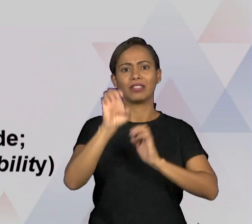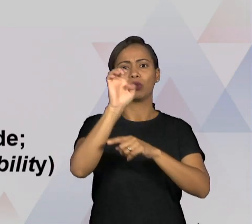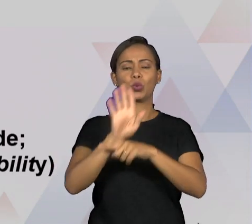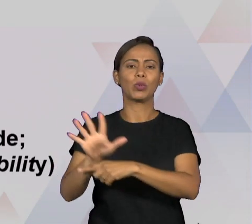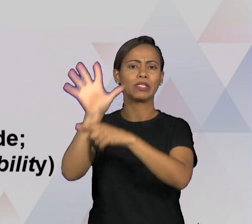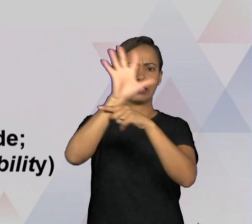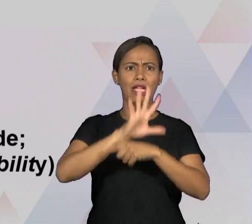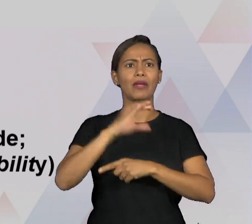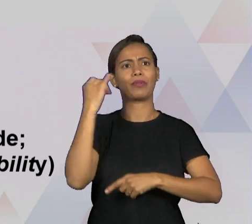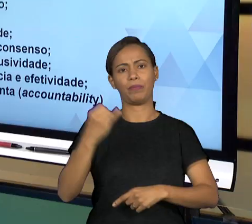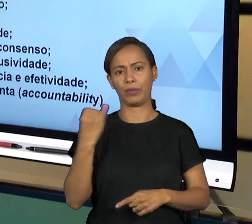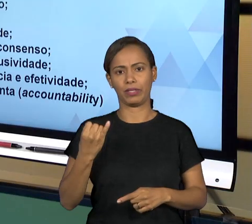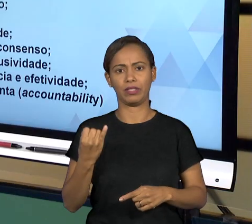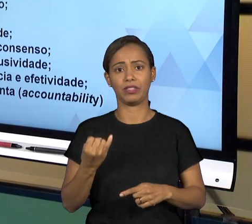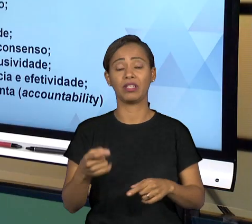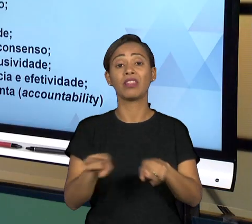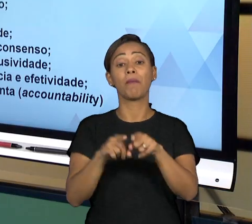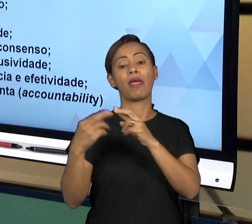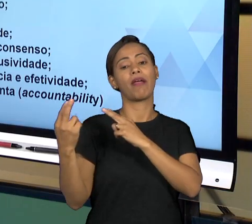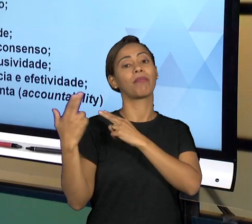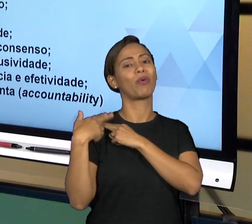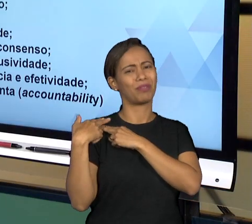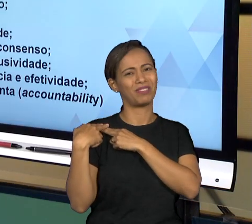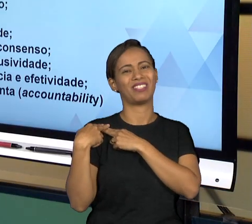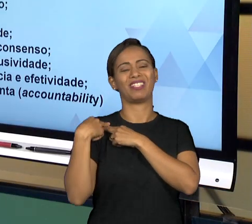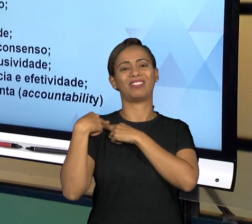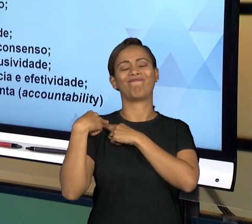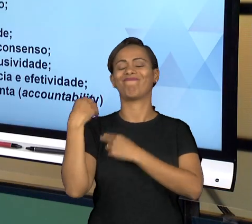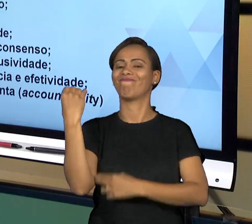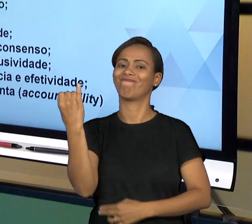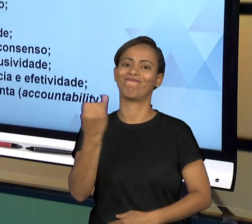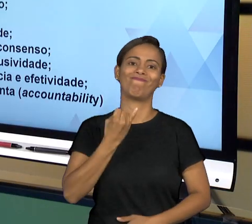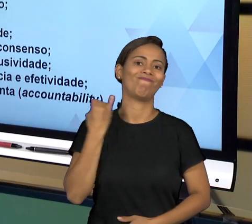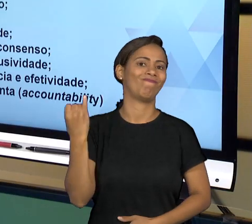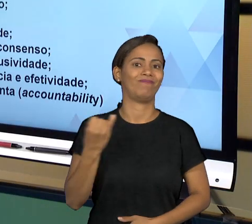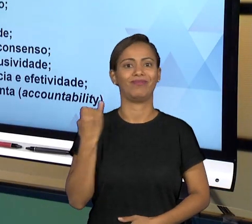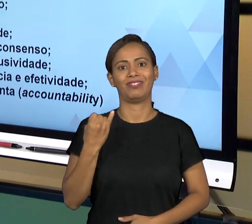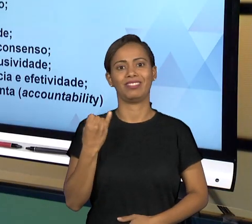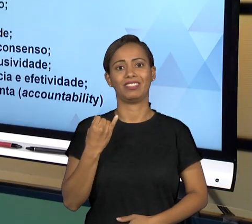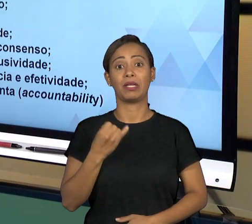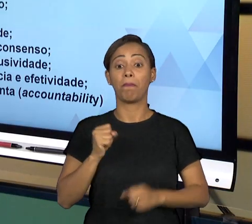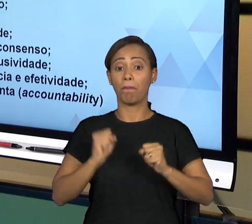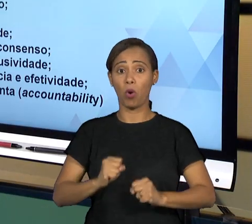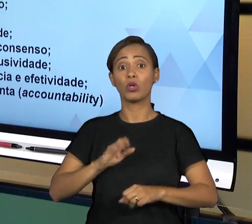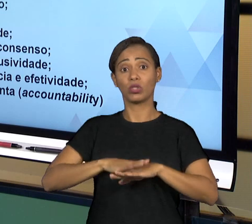JUSTAMENTE VOCÊ TOMAR AS DECISÕES E VOCÊ JUSTIFICAR AS SUAS DECISÕES; RESPONSABILIDADE NA